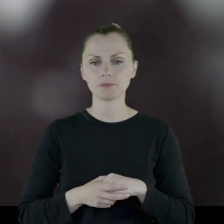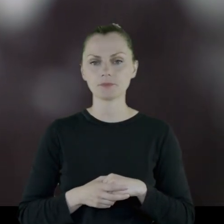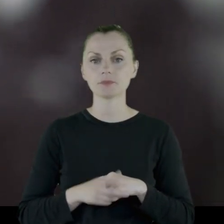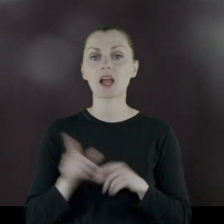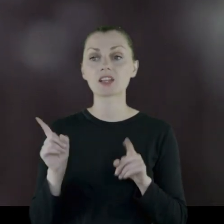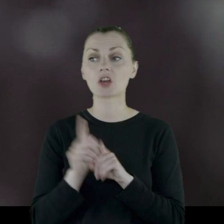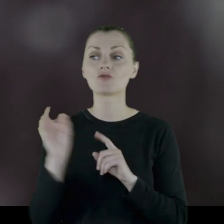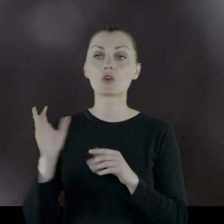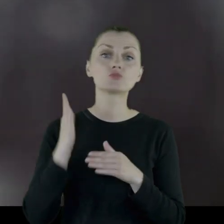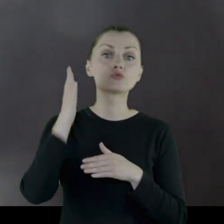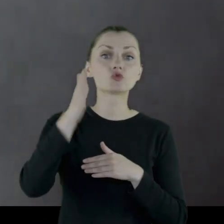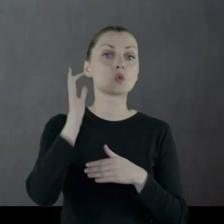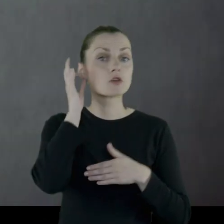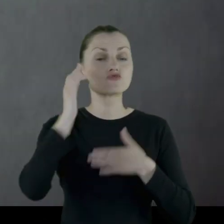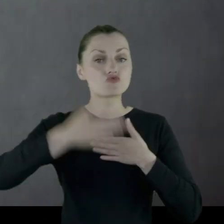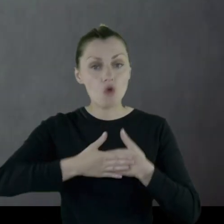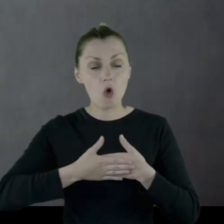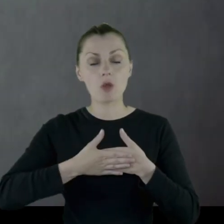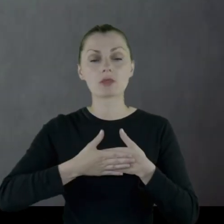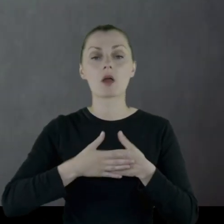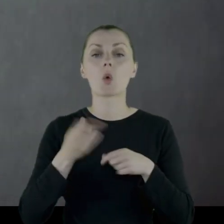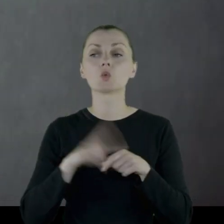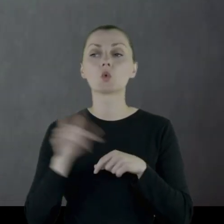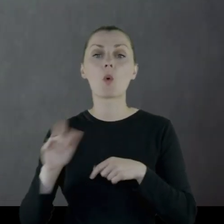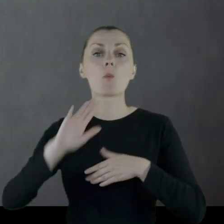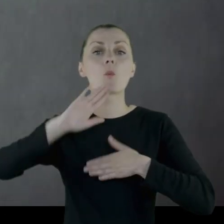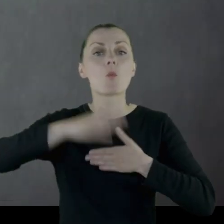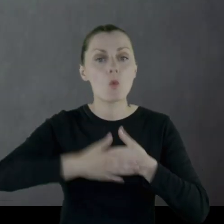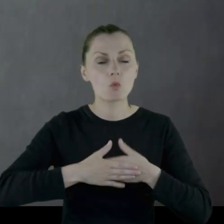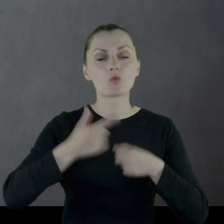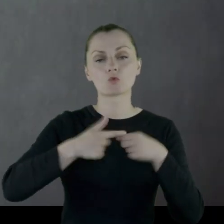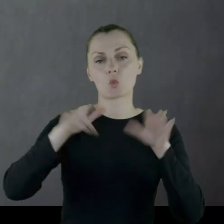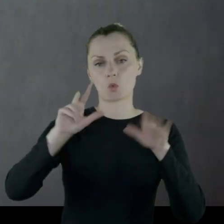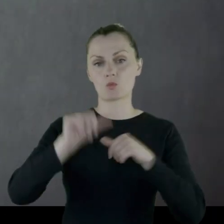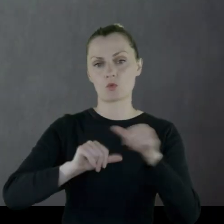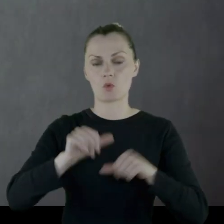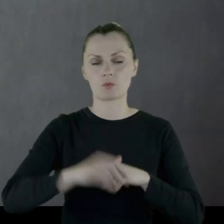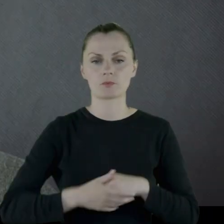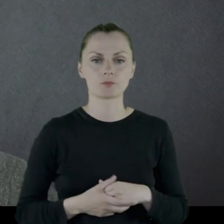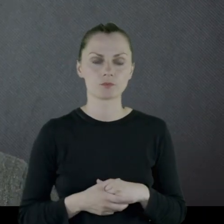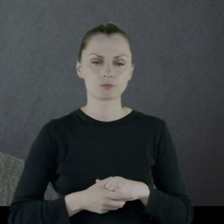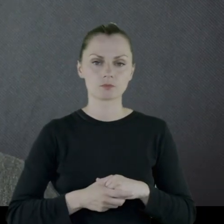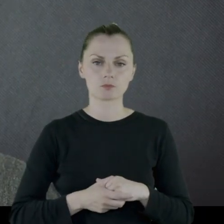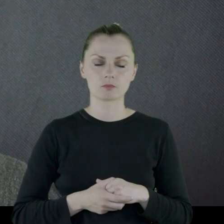Między innymi zdjęcia przyszłej żony, którą poślubił w '28 roku.